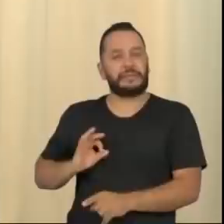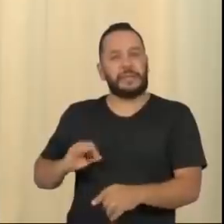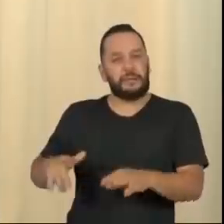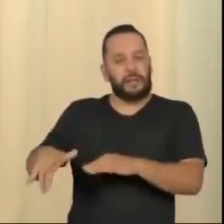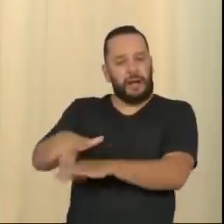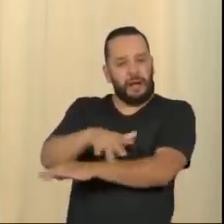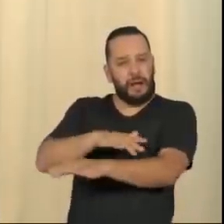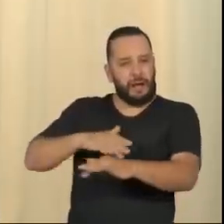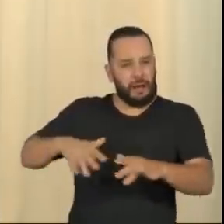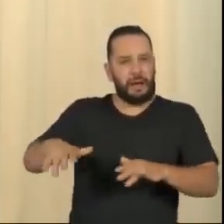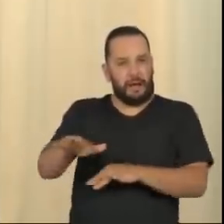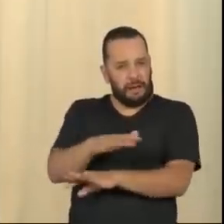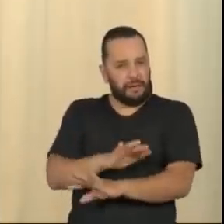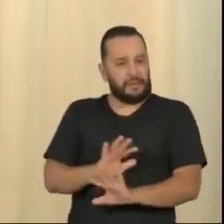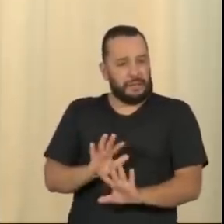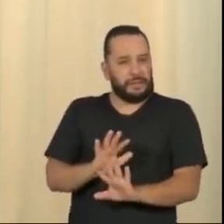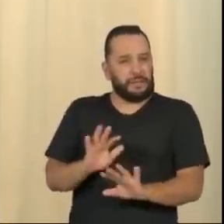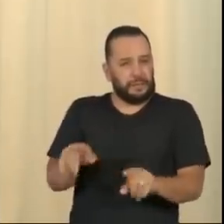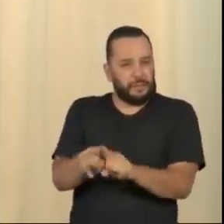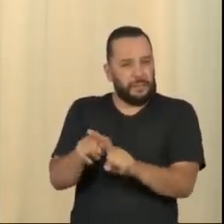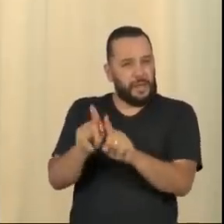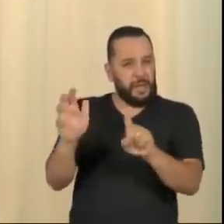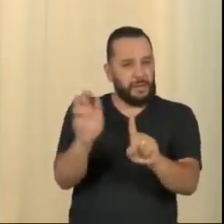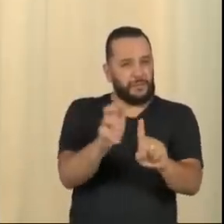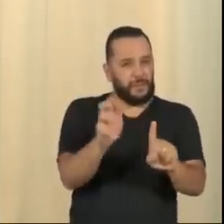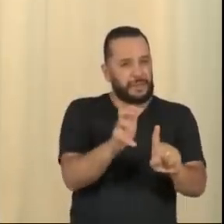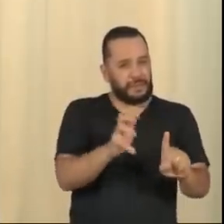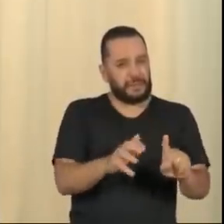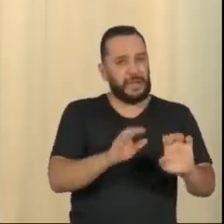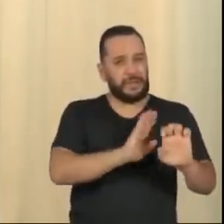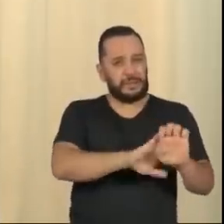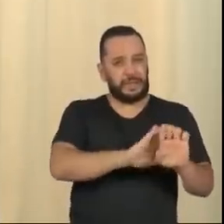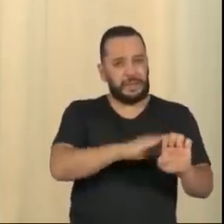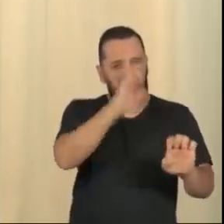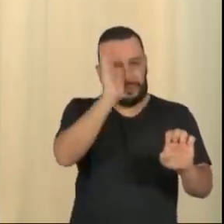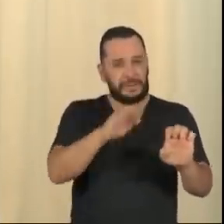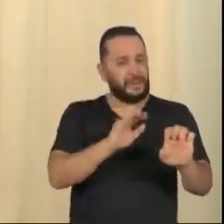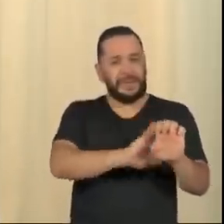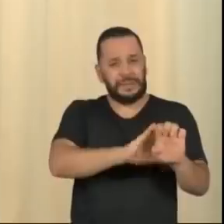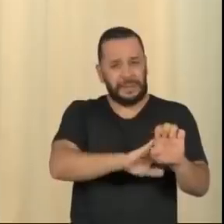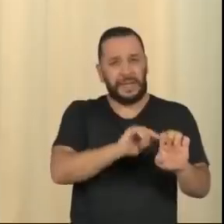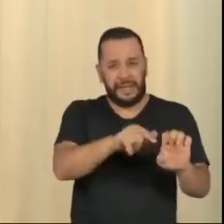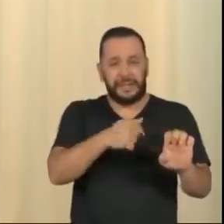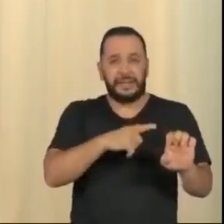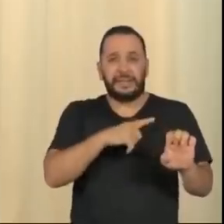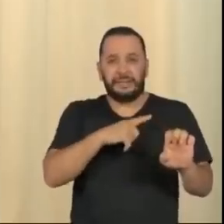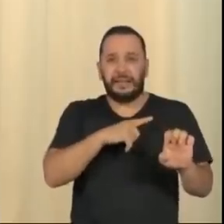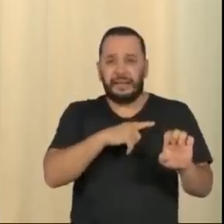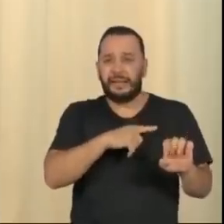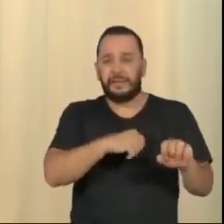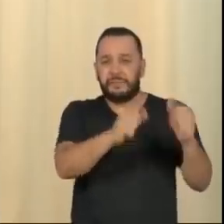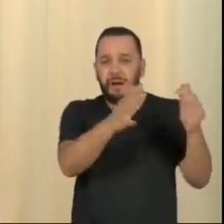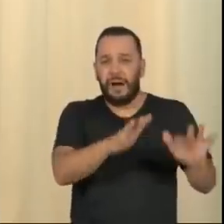inclusive contamina parte da dita esquerda brasileira, que se corrompeu no luxo e no aburguesamento do lulopetismo.